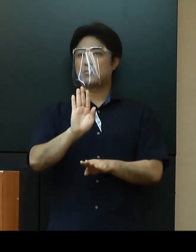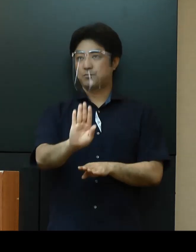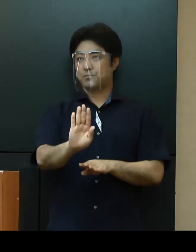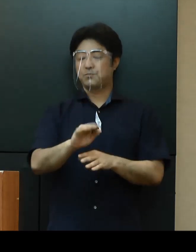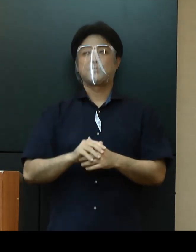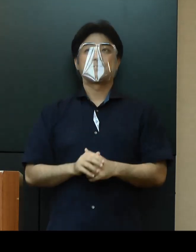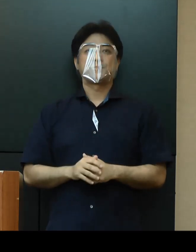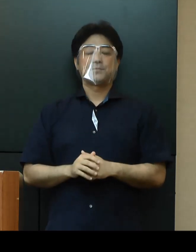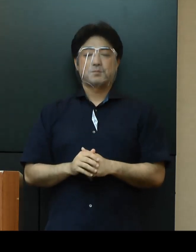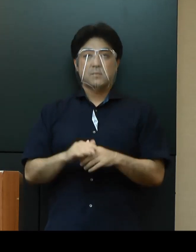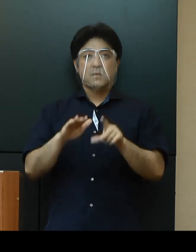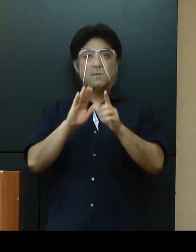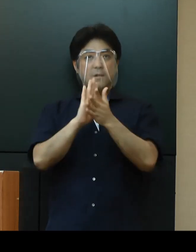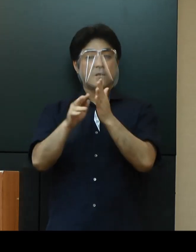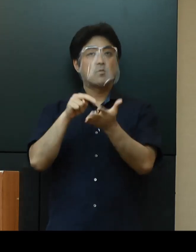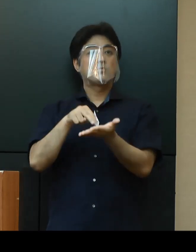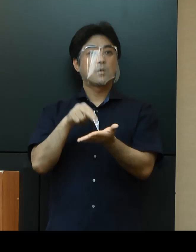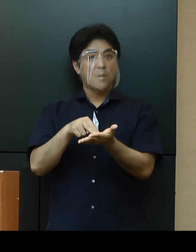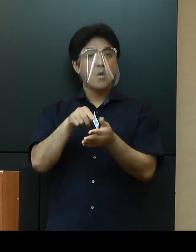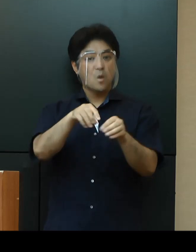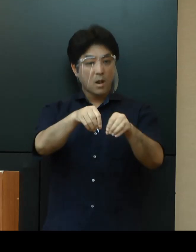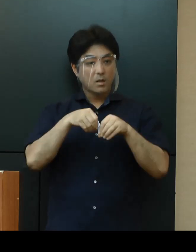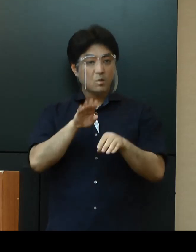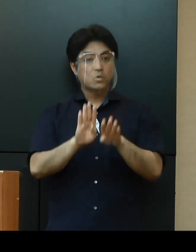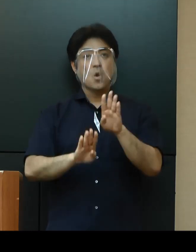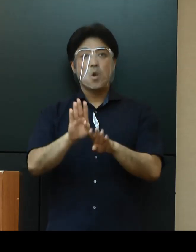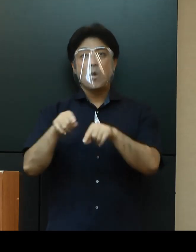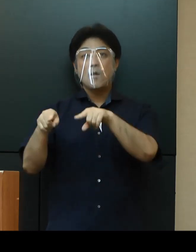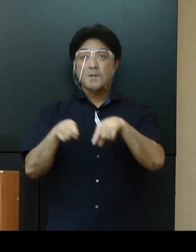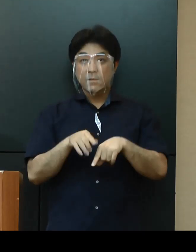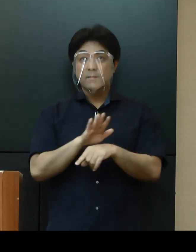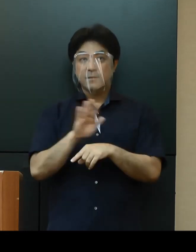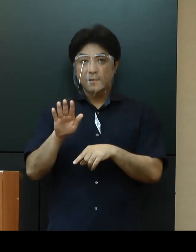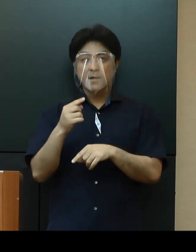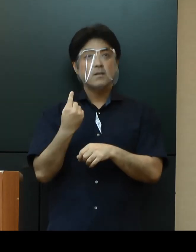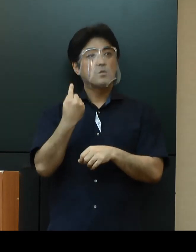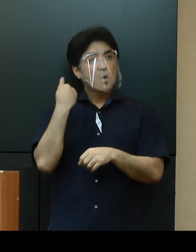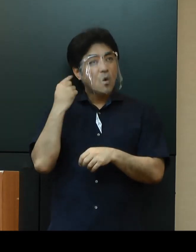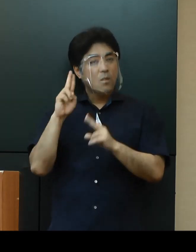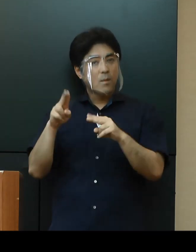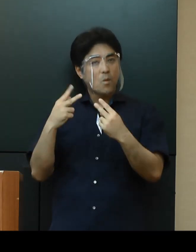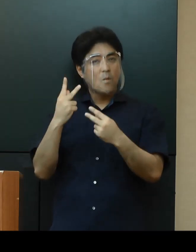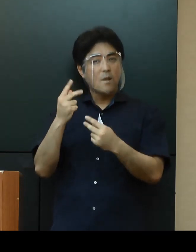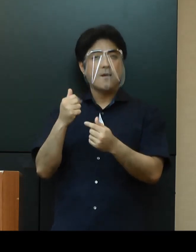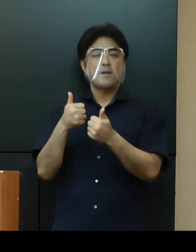県としましては、このような感染状況を踏まえ、昨日の専門家会議や関係団体